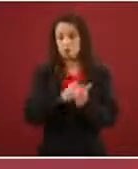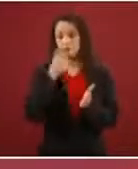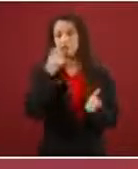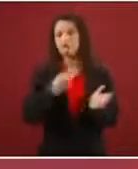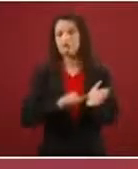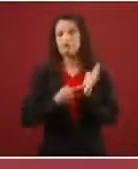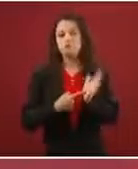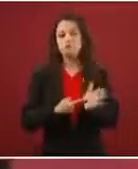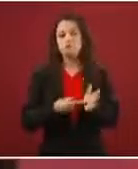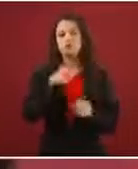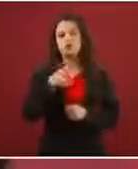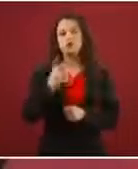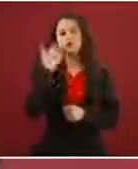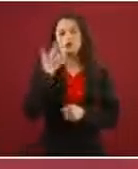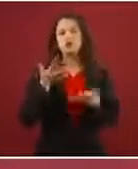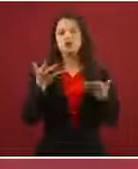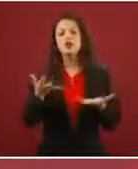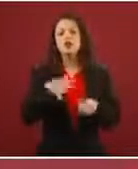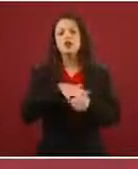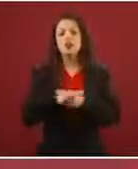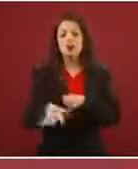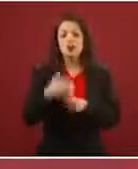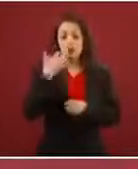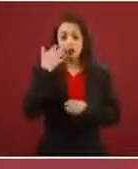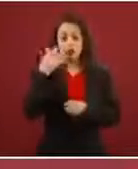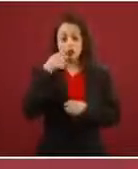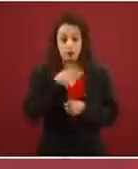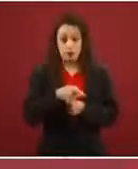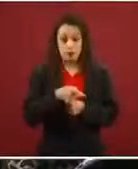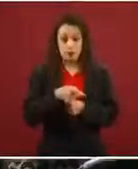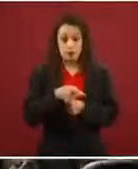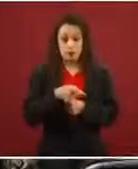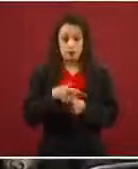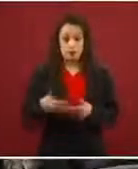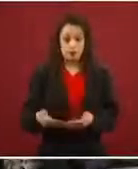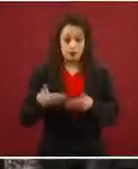es lo que quieres ser en México, quieres ser refugiado o refugiada, quieres visa de